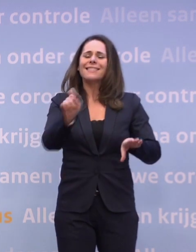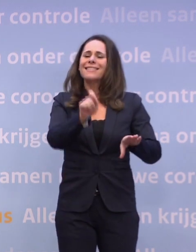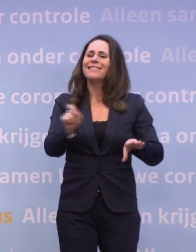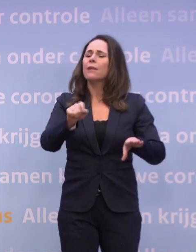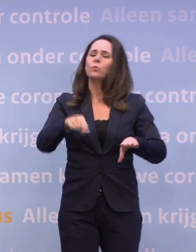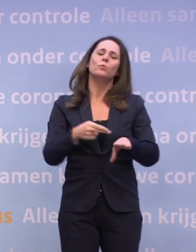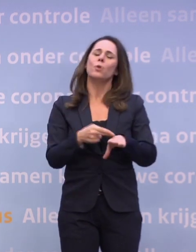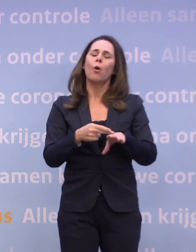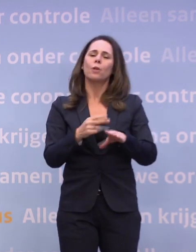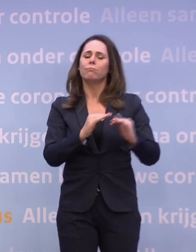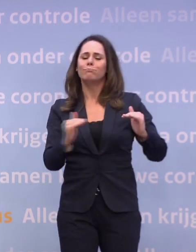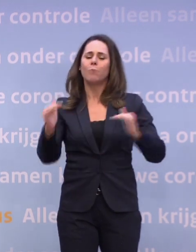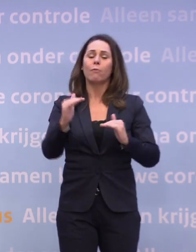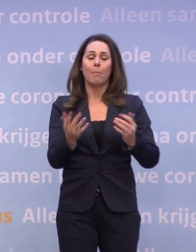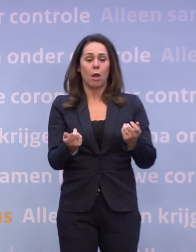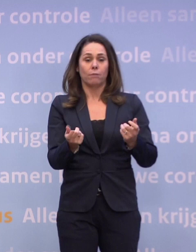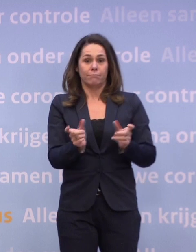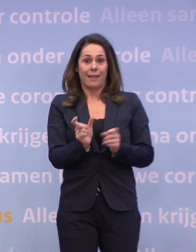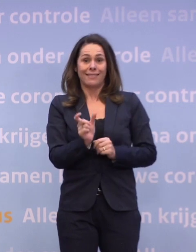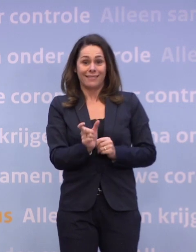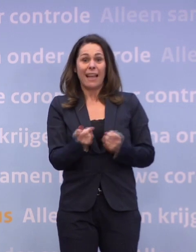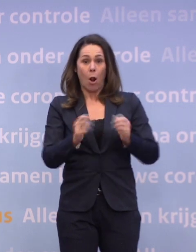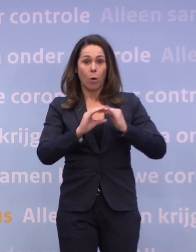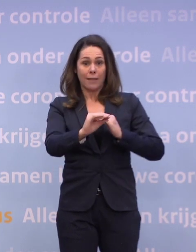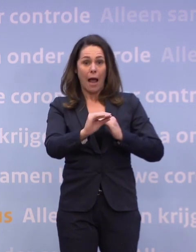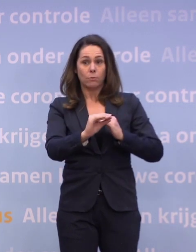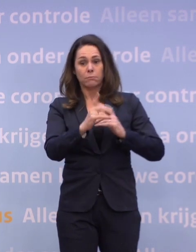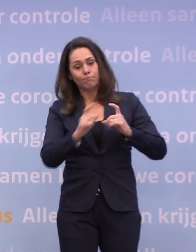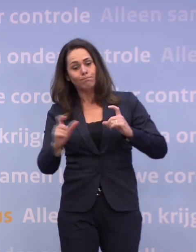...het niet nodig is om boven op de gedeeltelijke lockdown... ...nu zwaardere maatregelen te nemen.